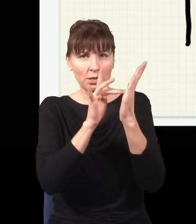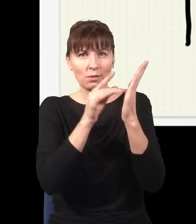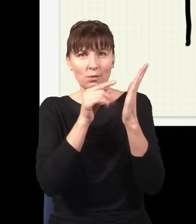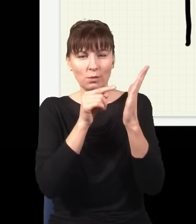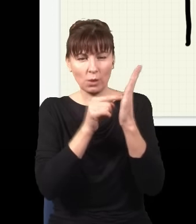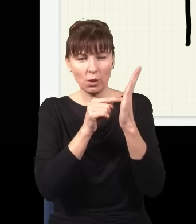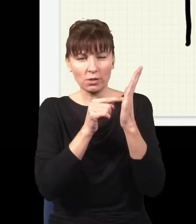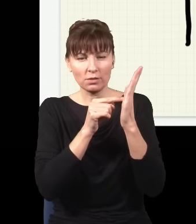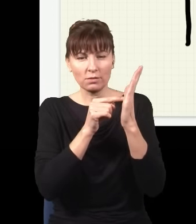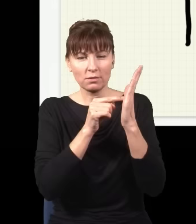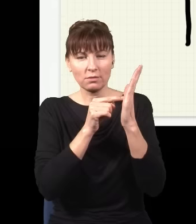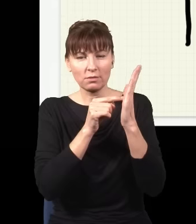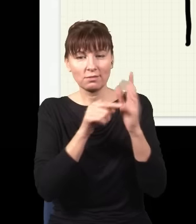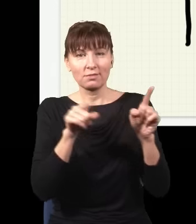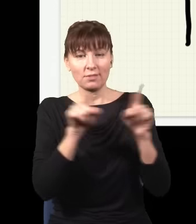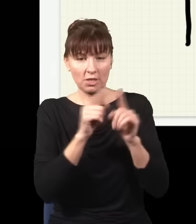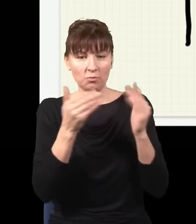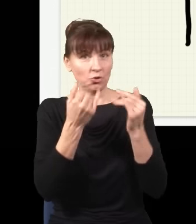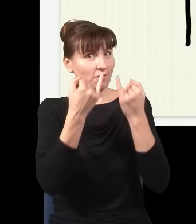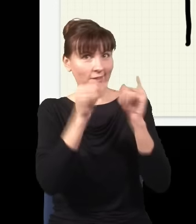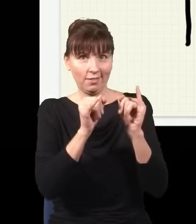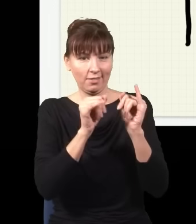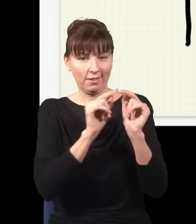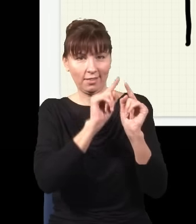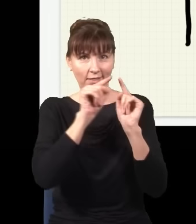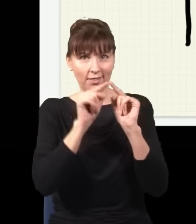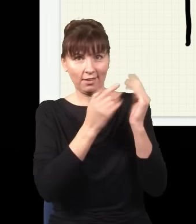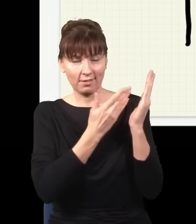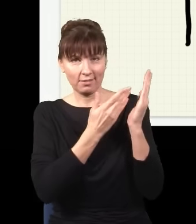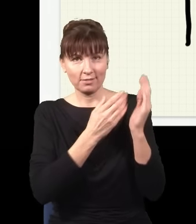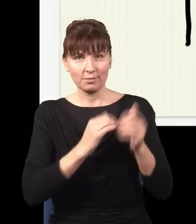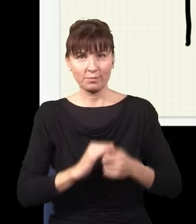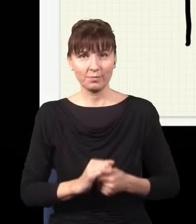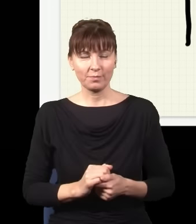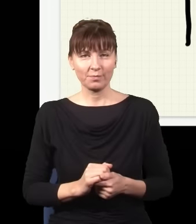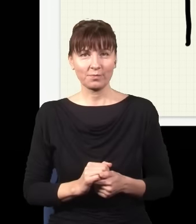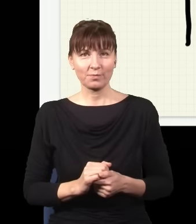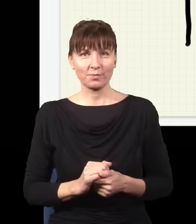ale do tego miejsca mógłby też dotrzeć np. tędy, taką drogą